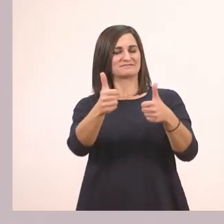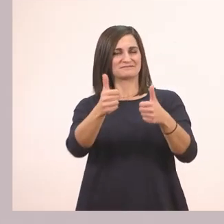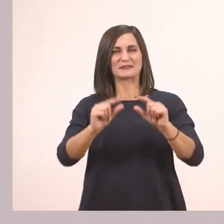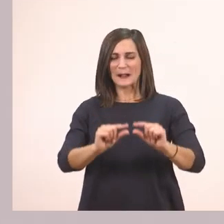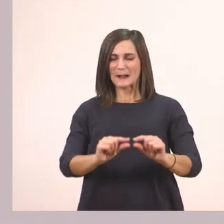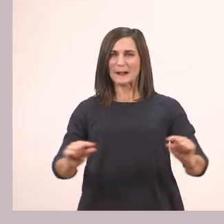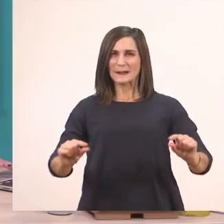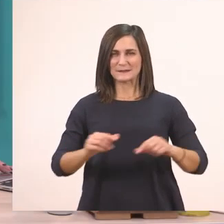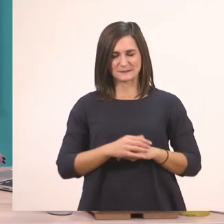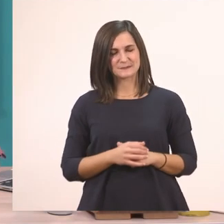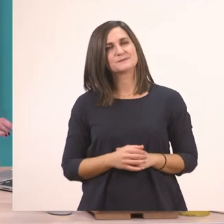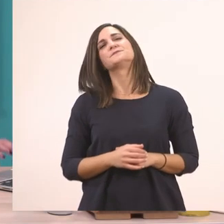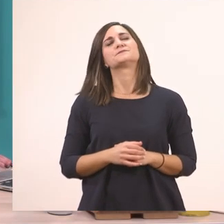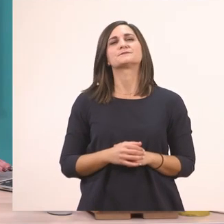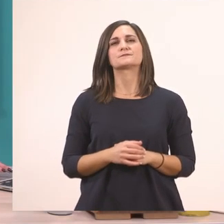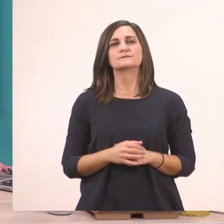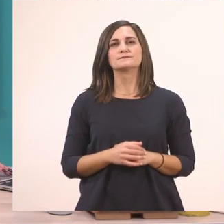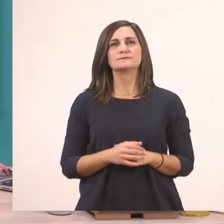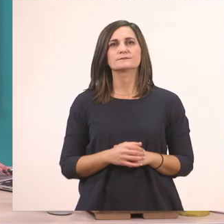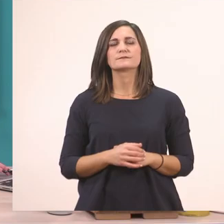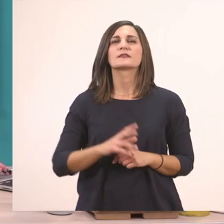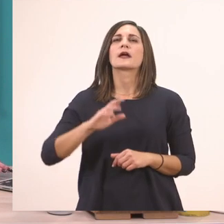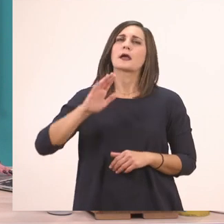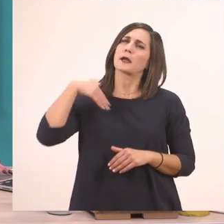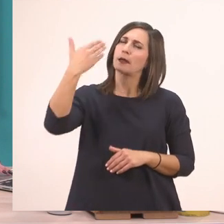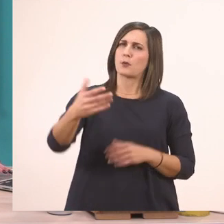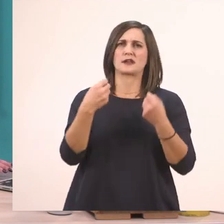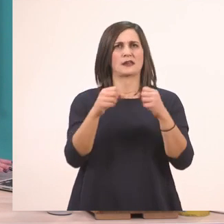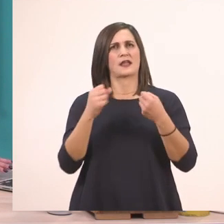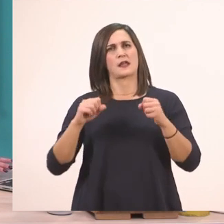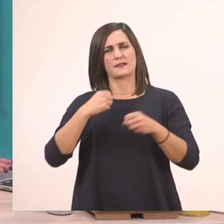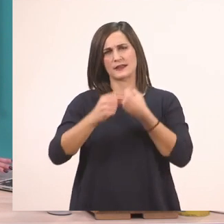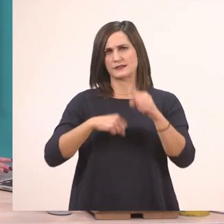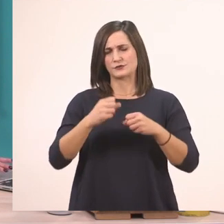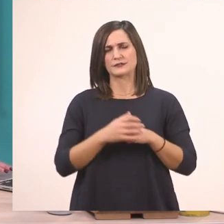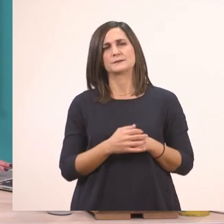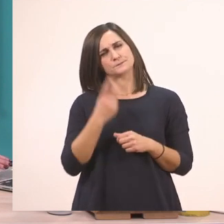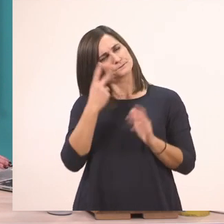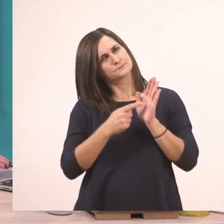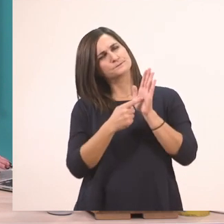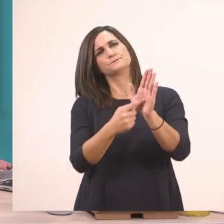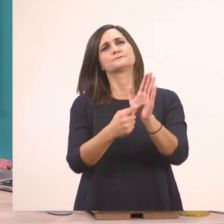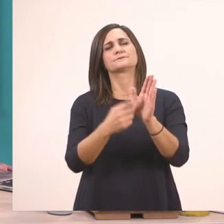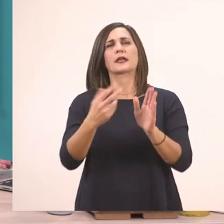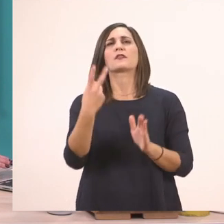Ας κάνουμε τώρα και την άλλη δραστηριότητα που έχει δίπλα. Εδώ μας έχει δύο.